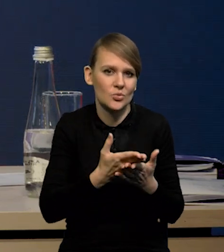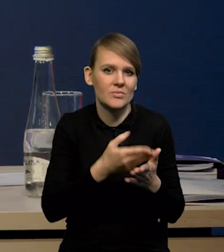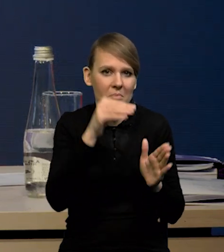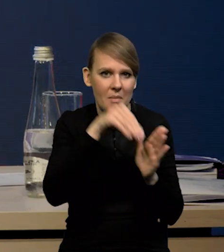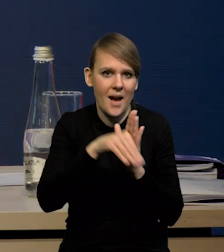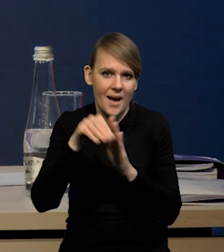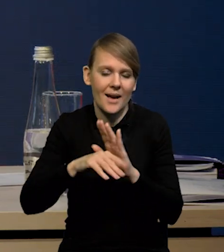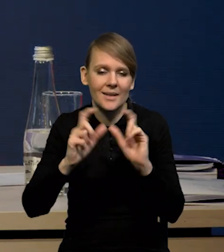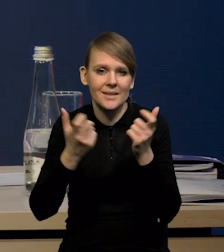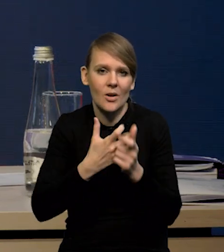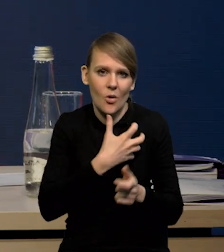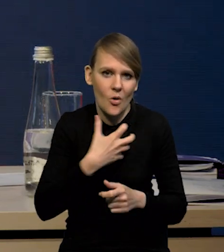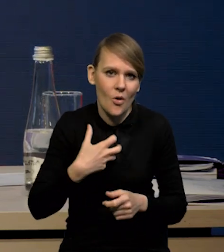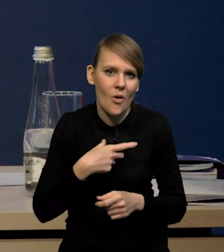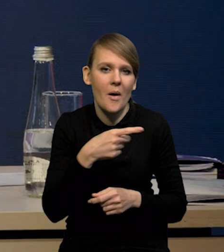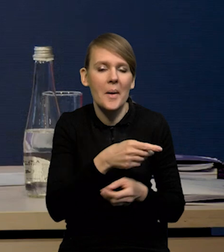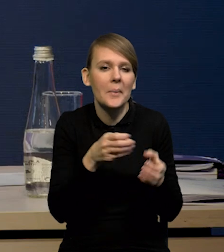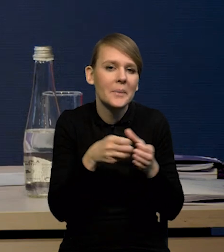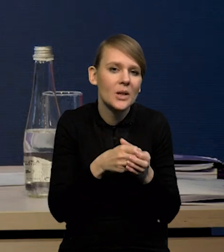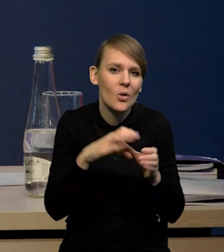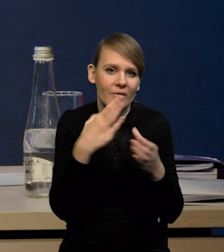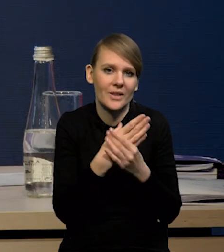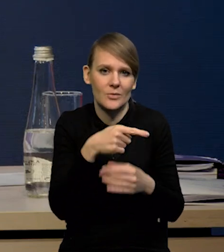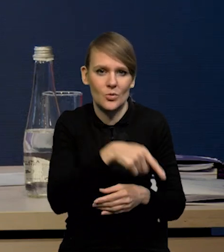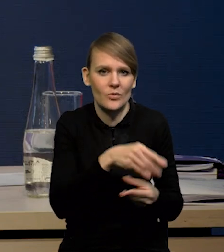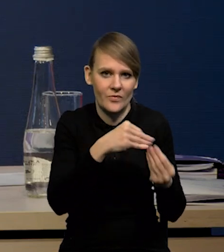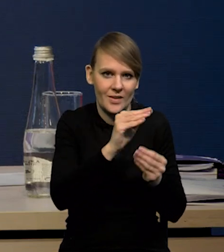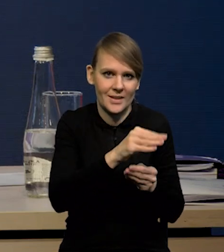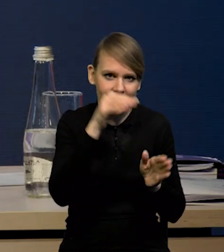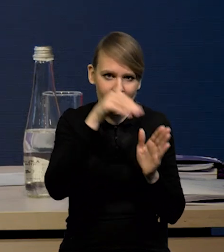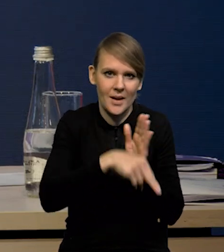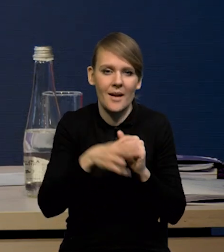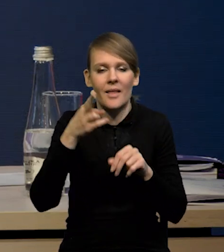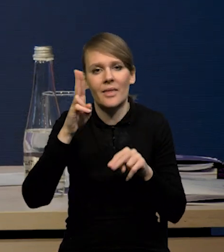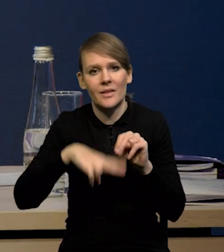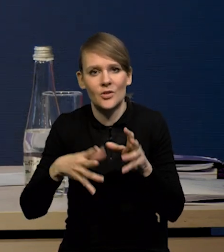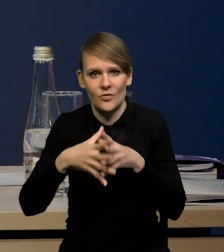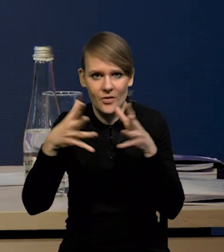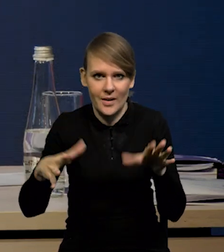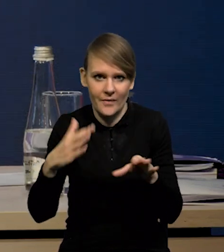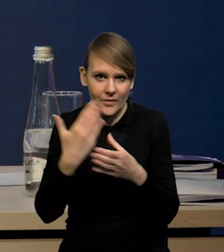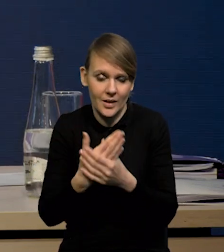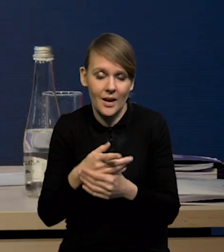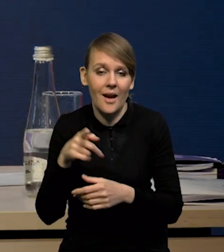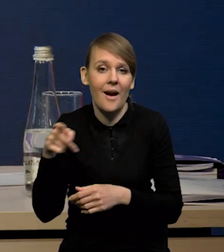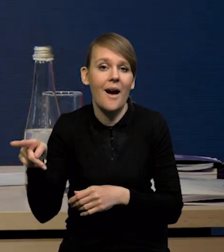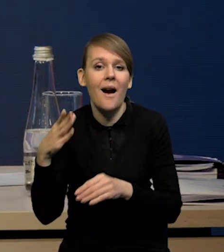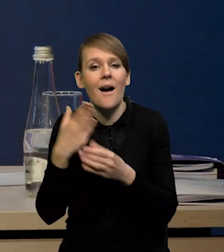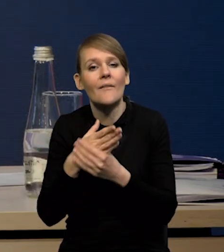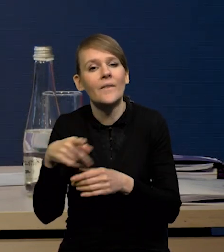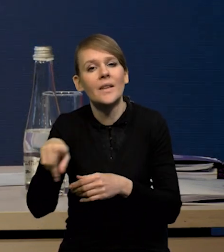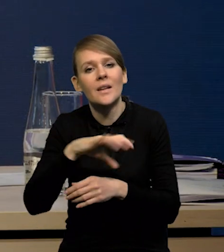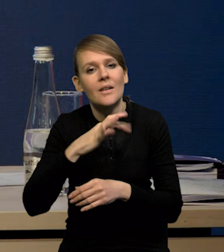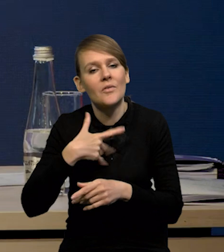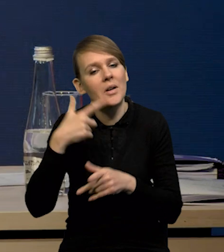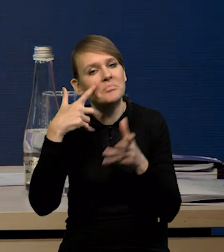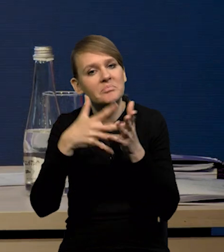prawdopodobnie mikro firmy, tam mamy po prostu wyraźniejszy spadek, niż w tych większych przedsiębiorstwach. Co przewidują przedsiębiorcy? Przedsiębiorcy wskazują,